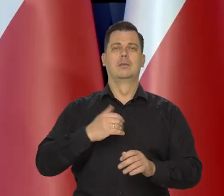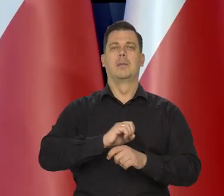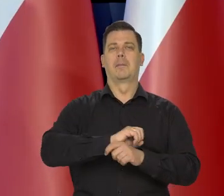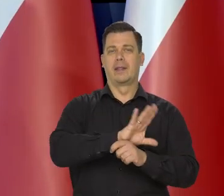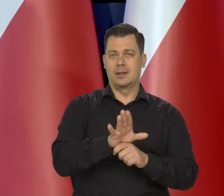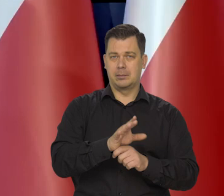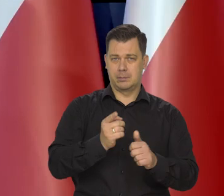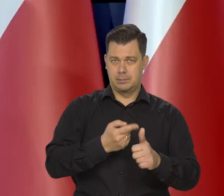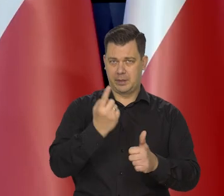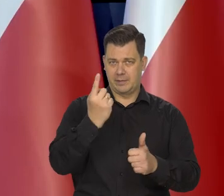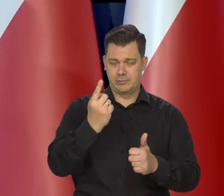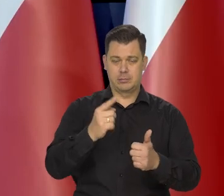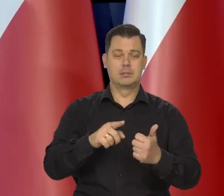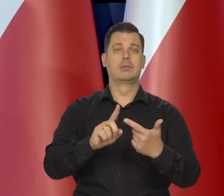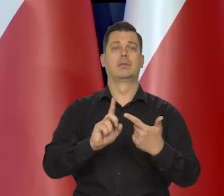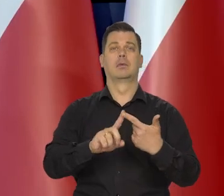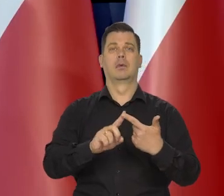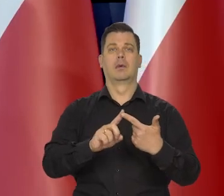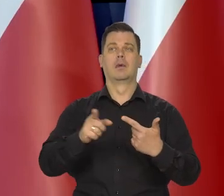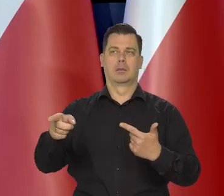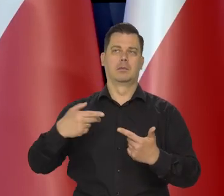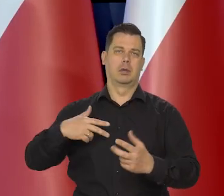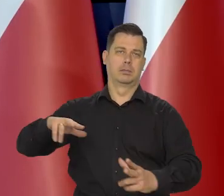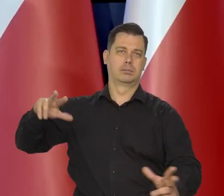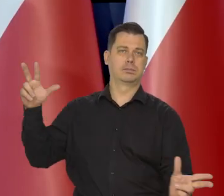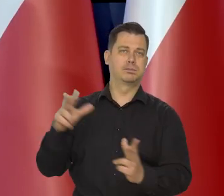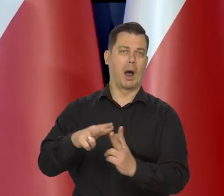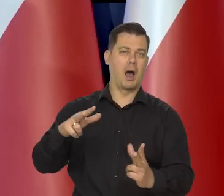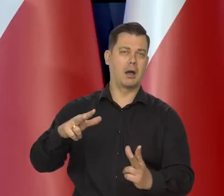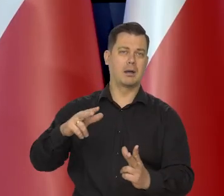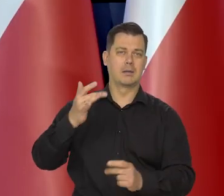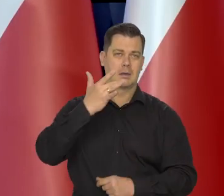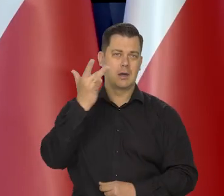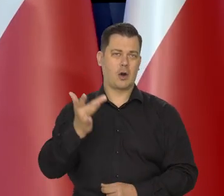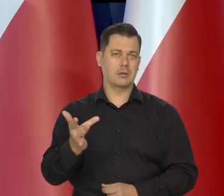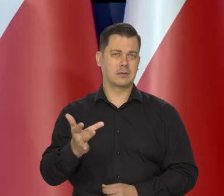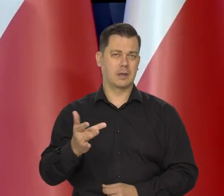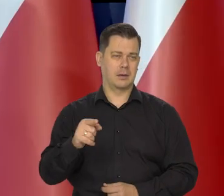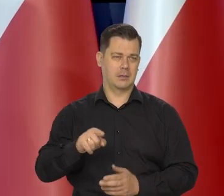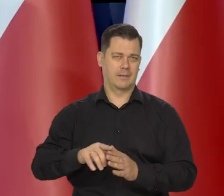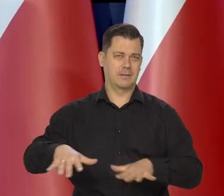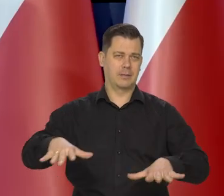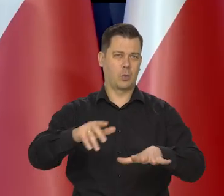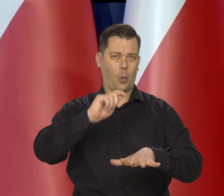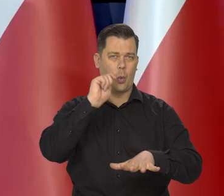A później przez agresję Rosji na Ukrainę.